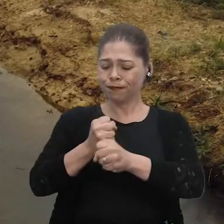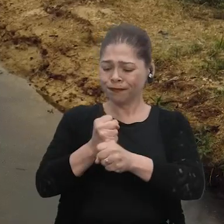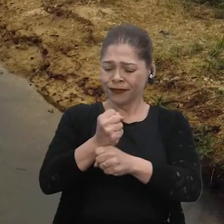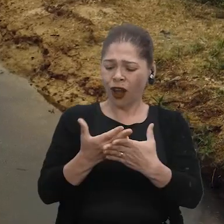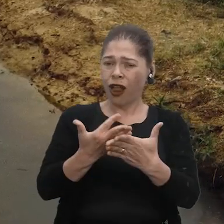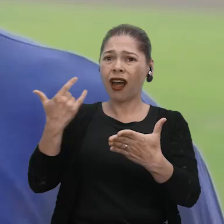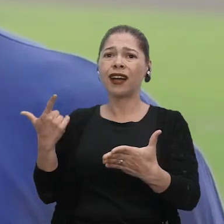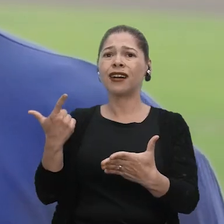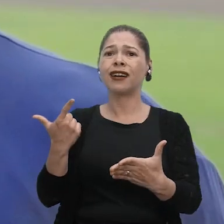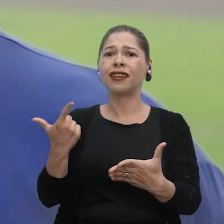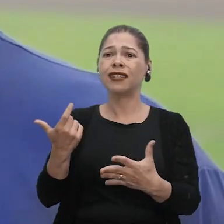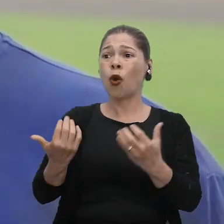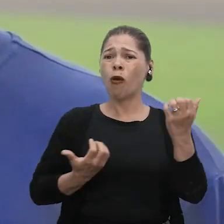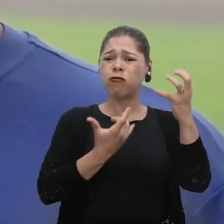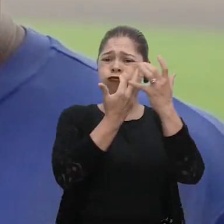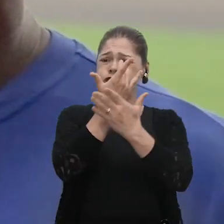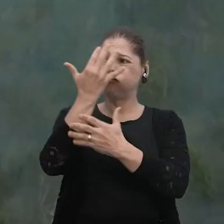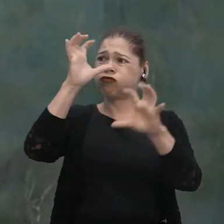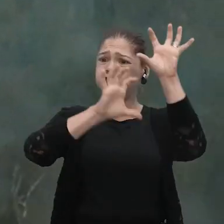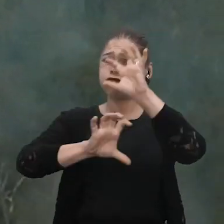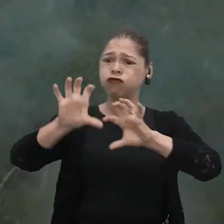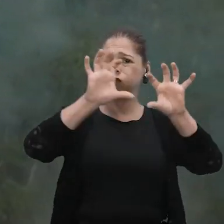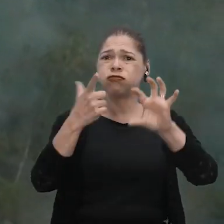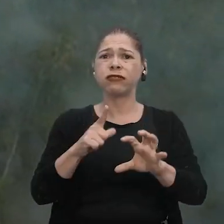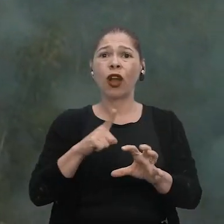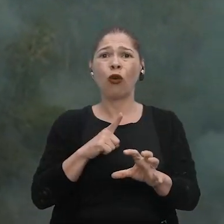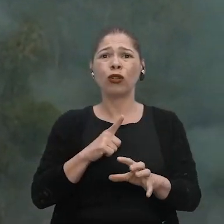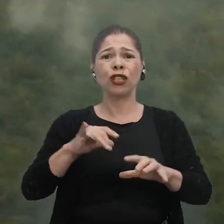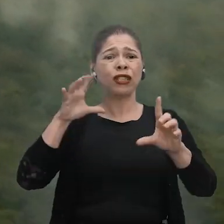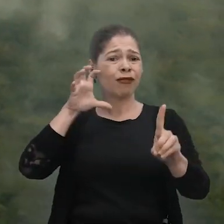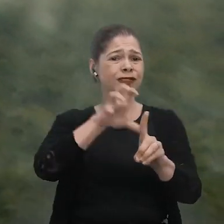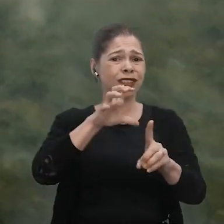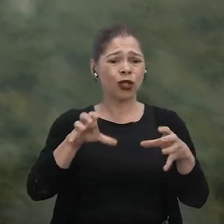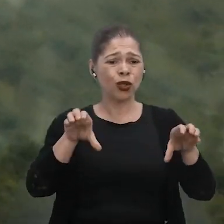Anos atrás, não tinha essa fumaça que tem hoje. E hoje está afetando muito a nossa comunidade também.